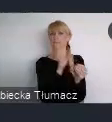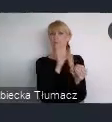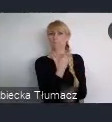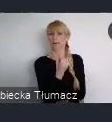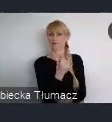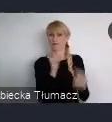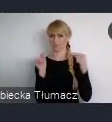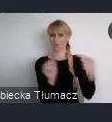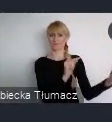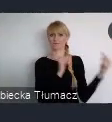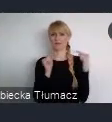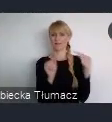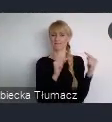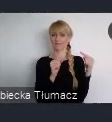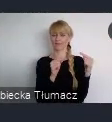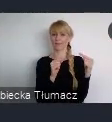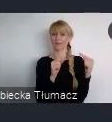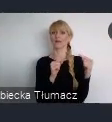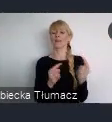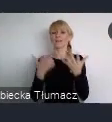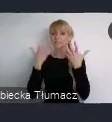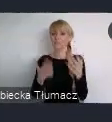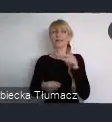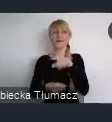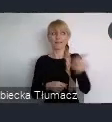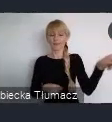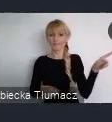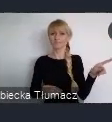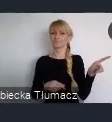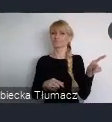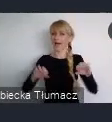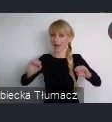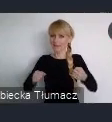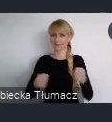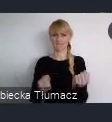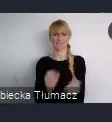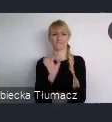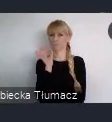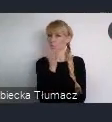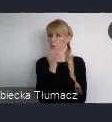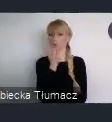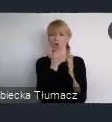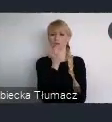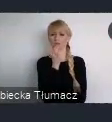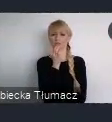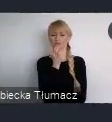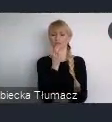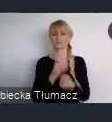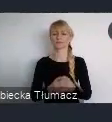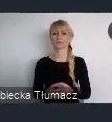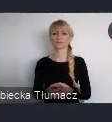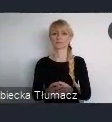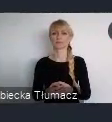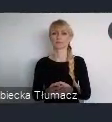Chcemy, aby aktywnie zaangażowała się młodzież i to właśnie wyróżnia